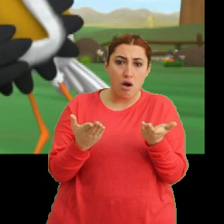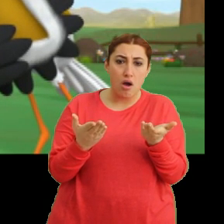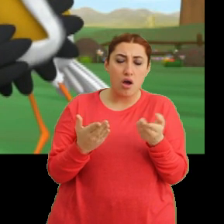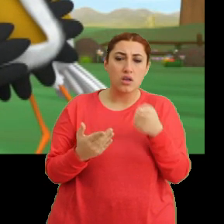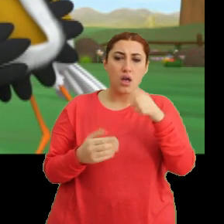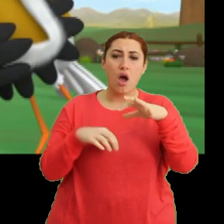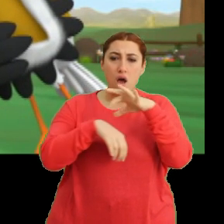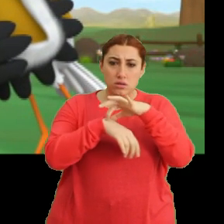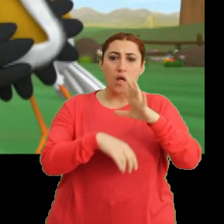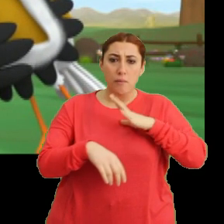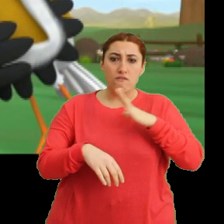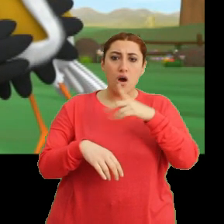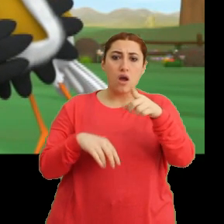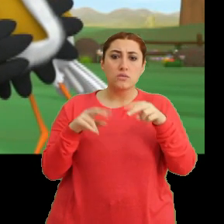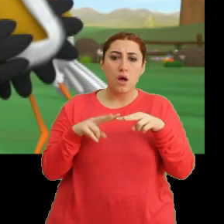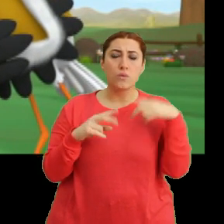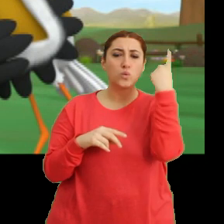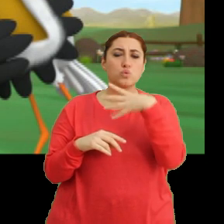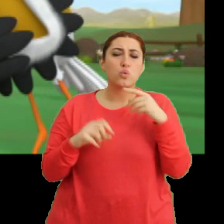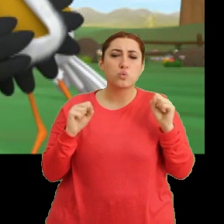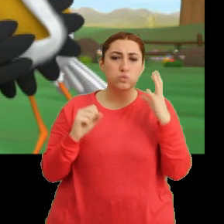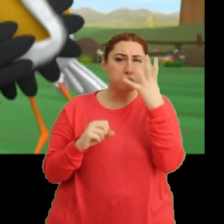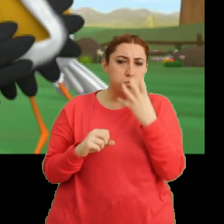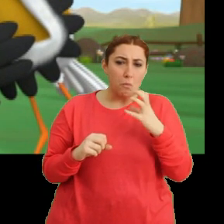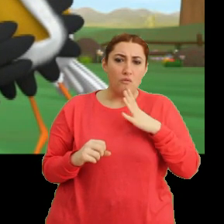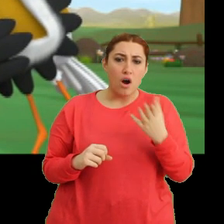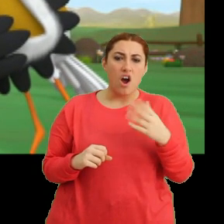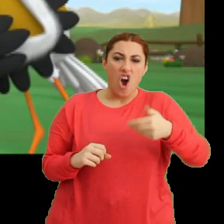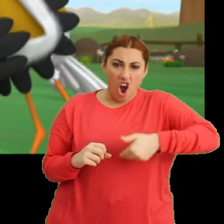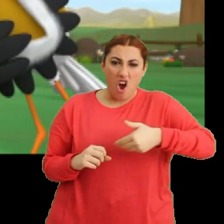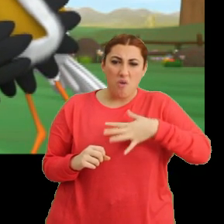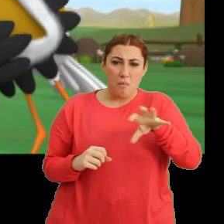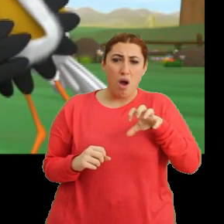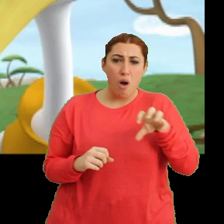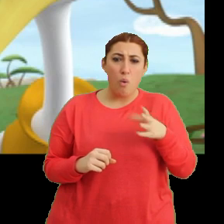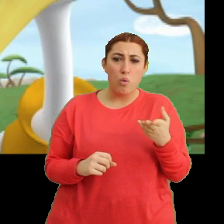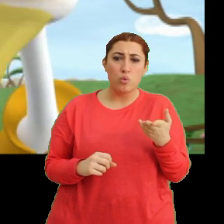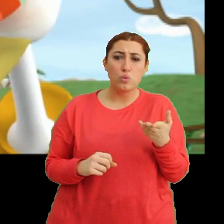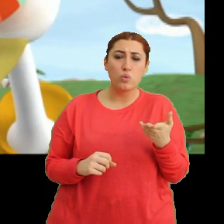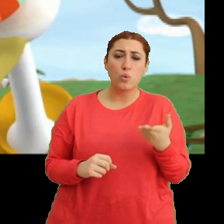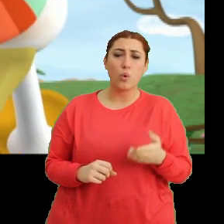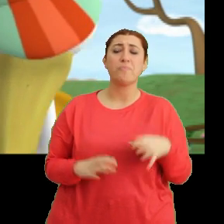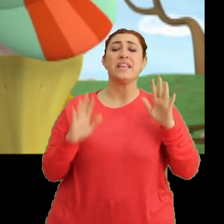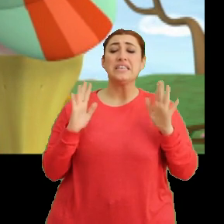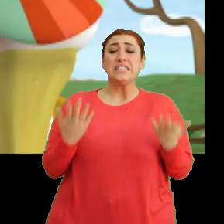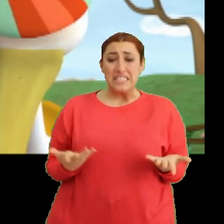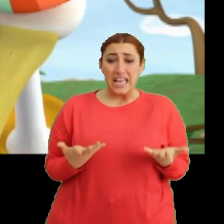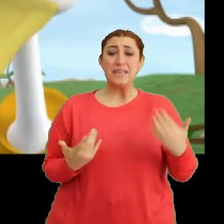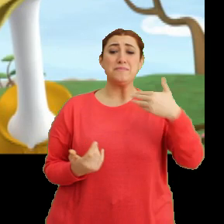...sen hasta mısın Mantar? Yüzün çok soluk. Karnın mı ağrıyor yoksa? Aa şey ben...